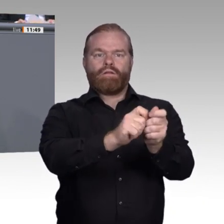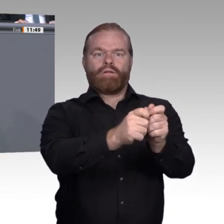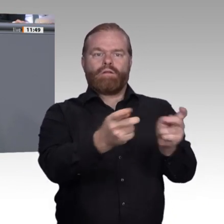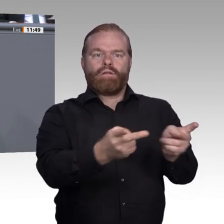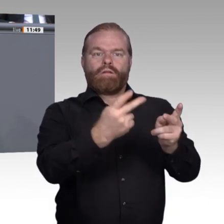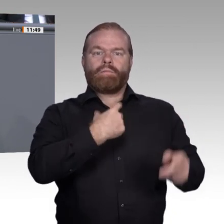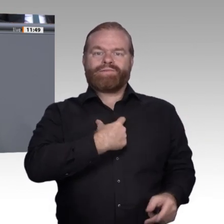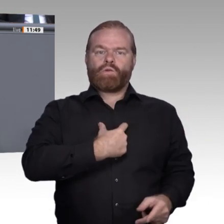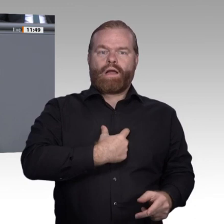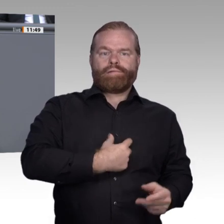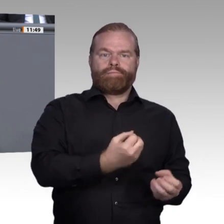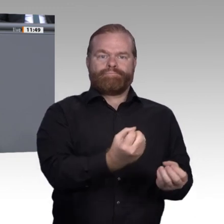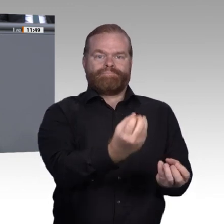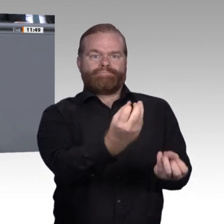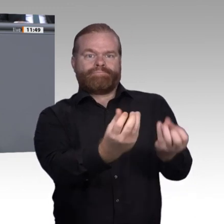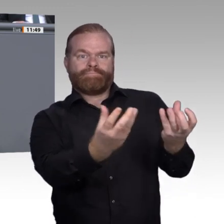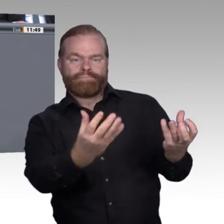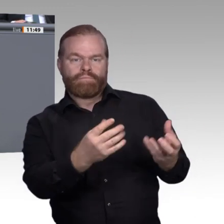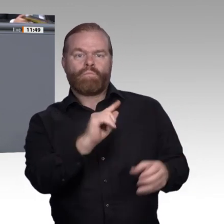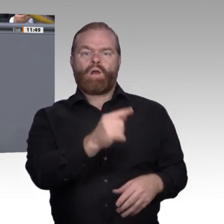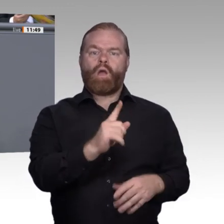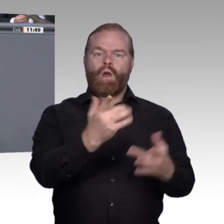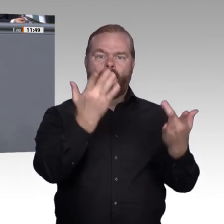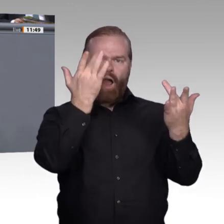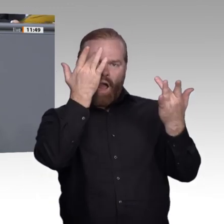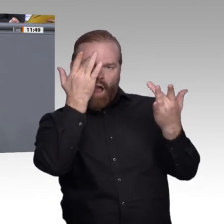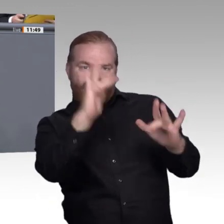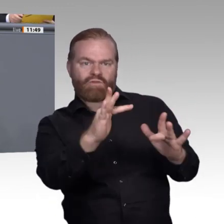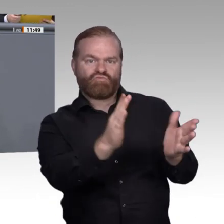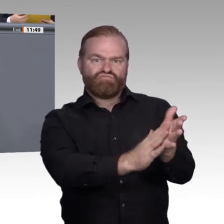darum gehen, wie wir mehr Sicherheiten schaffen können, gerade auch in Zeiten der Verunsicherung.